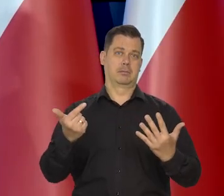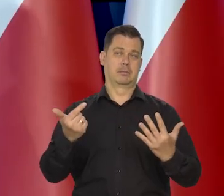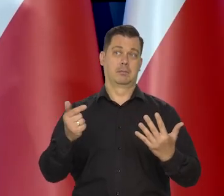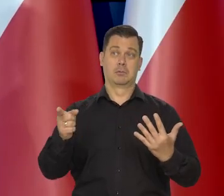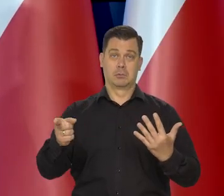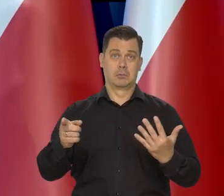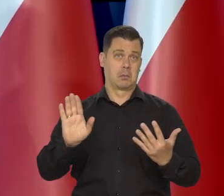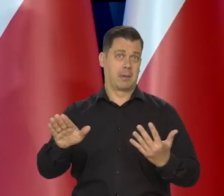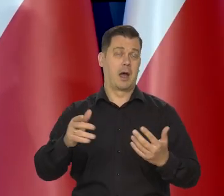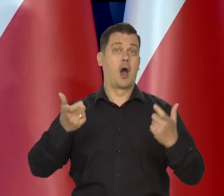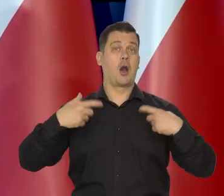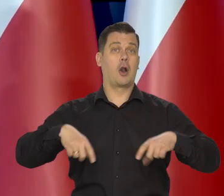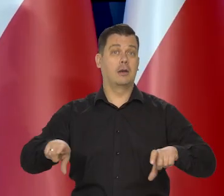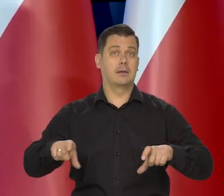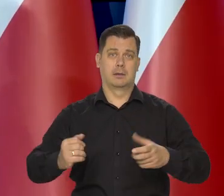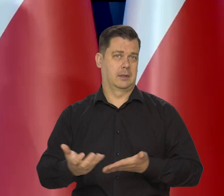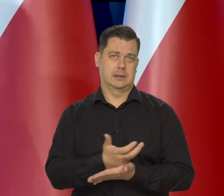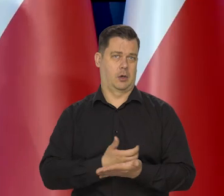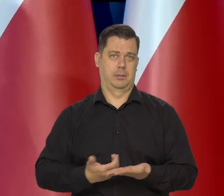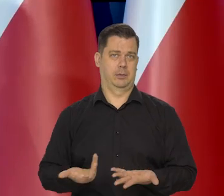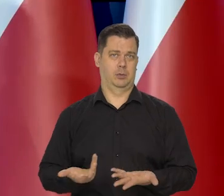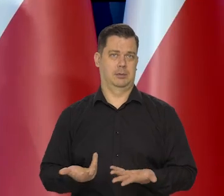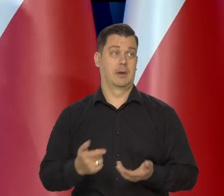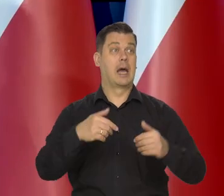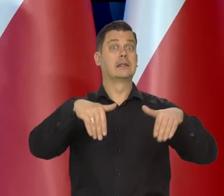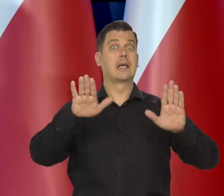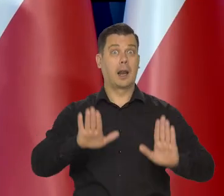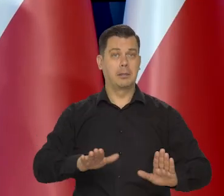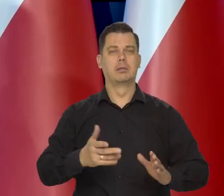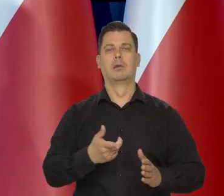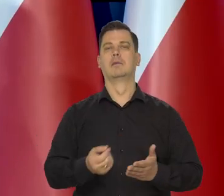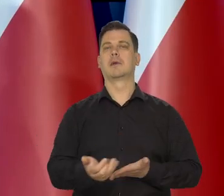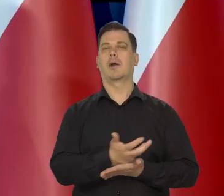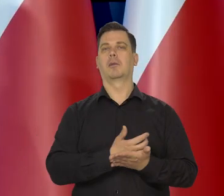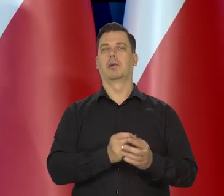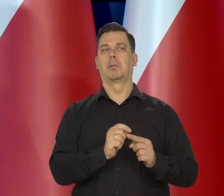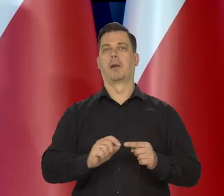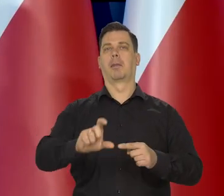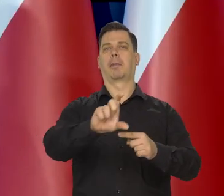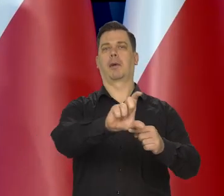Oni tyle jakby skorzystali na tym wzmożonym popycie na masło w tym trudnym okresie.